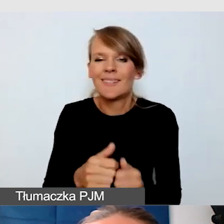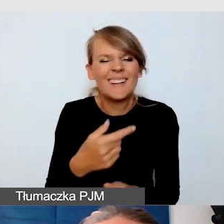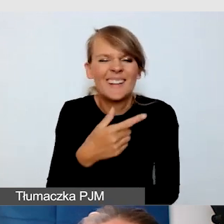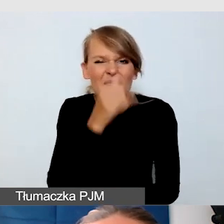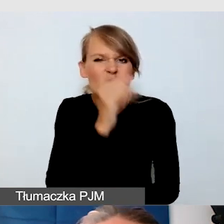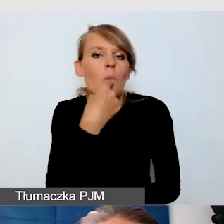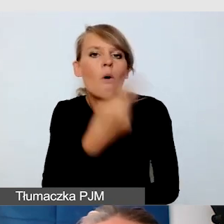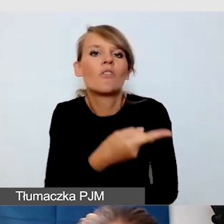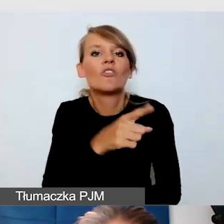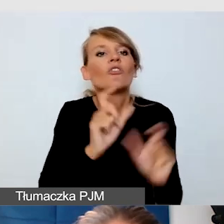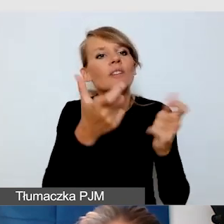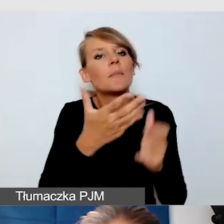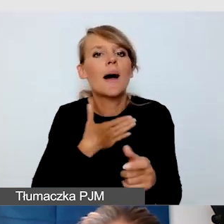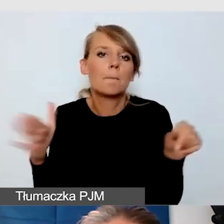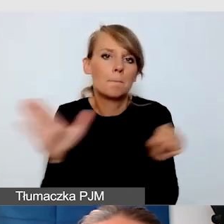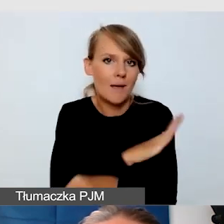ale na pewno mogę z czystym sercem powiedzieć,